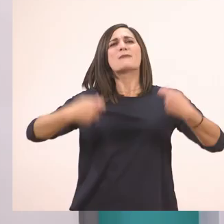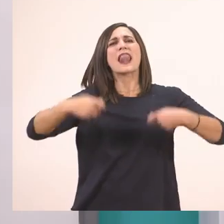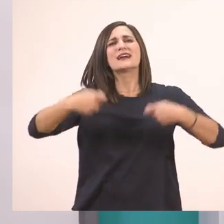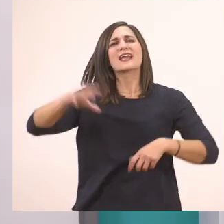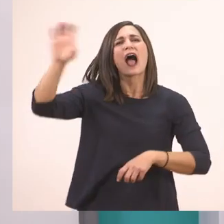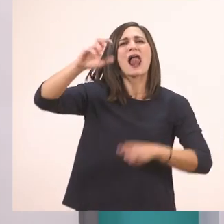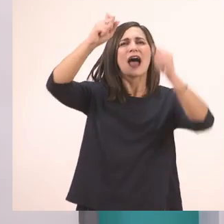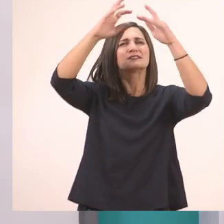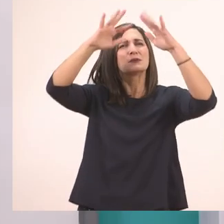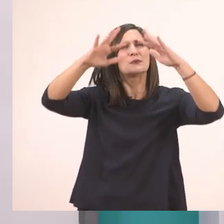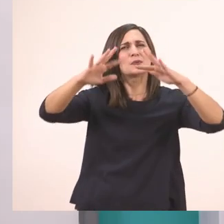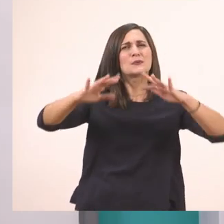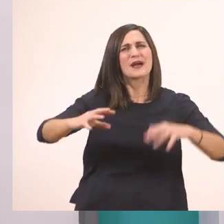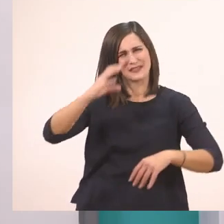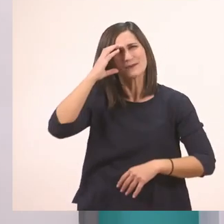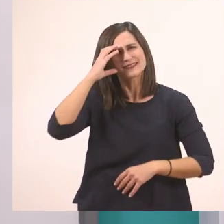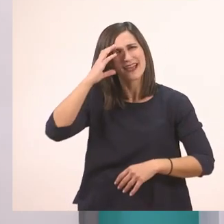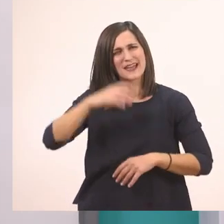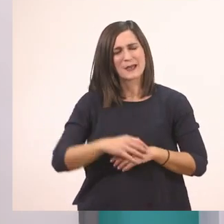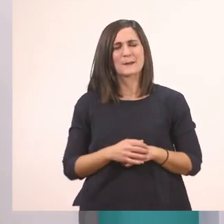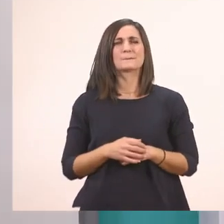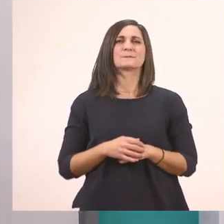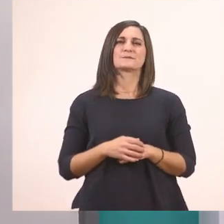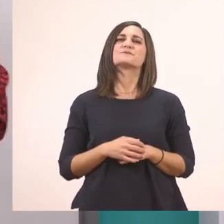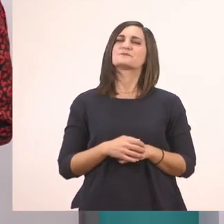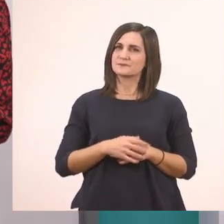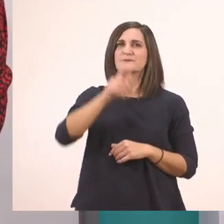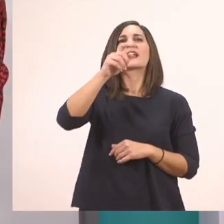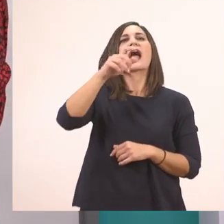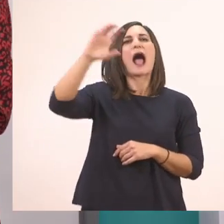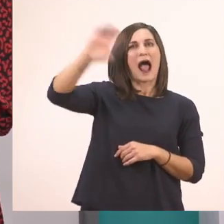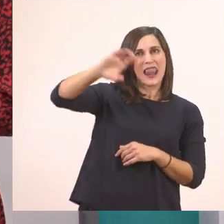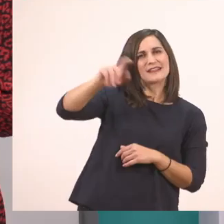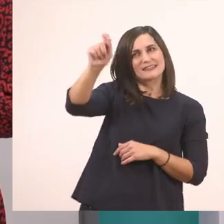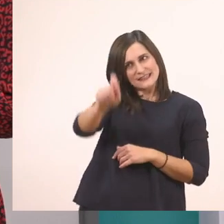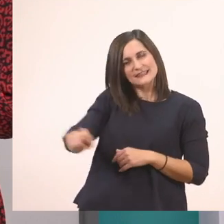Όταν μάθαμε το Π π. Το κυκλώνουμε κι αυτό. Να πούμε άλλη μία;